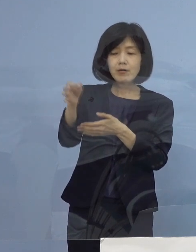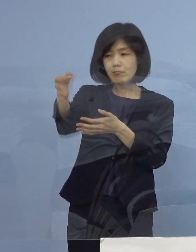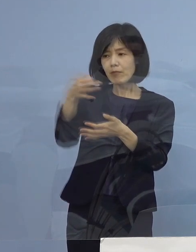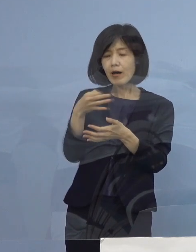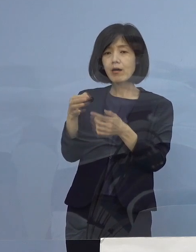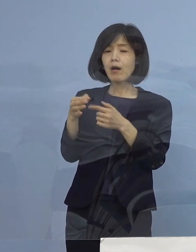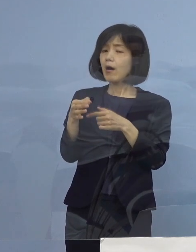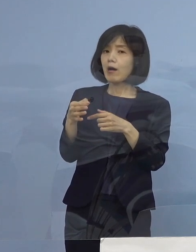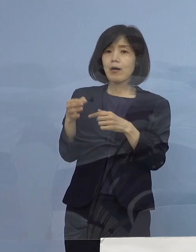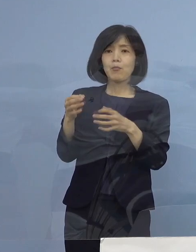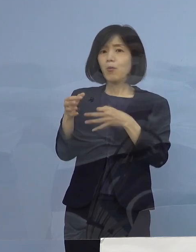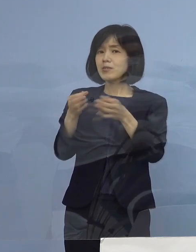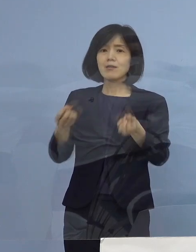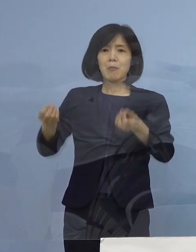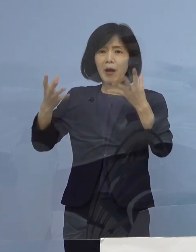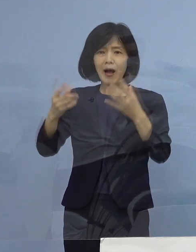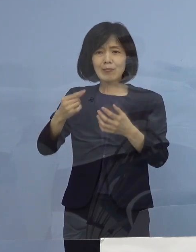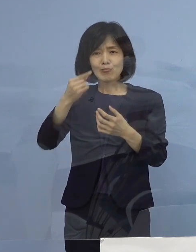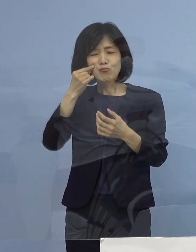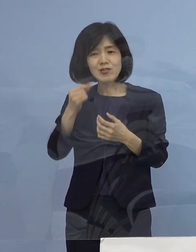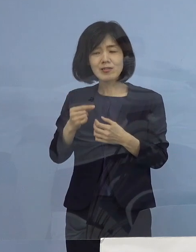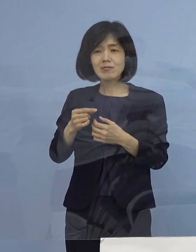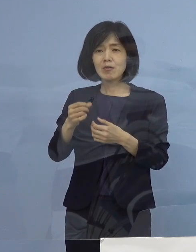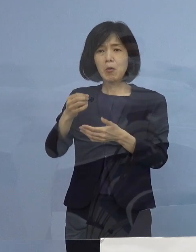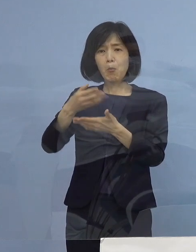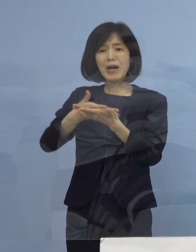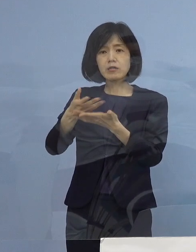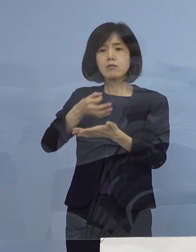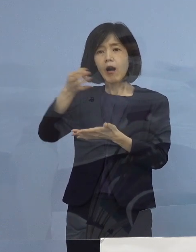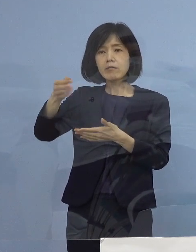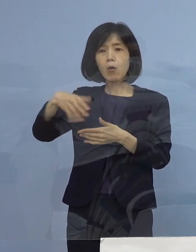罰則が50万払うんだったら払う こうした状況だったんですね